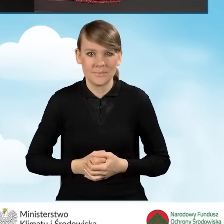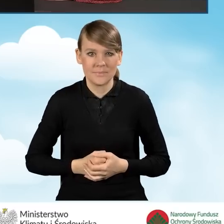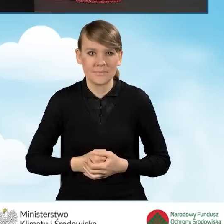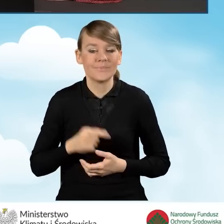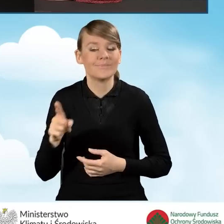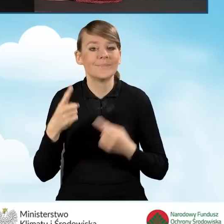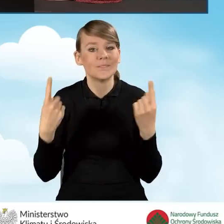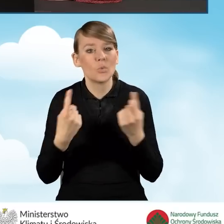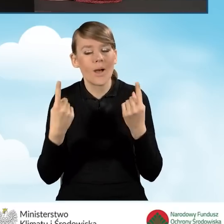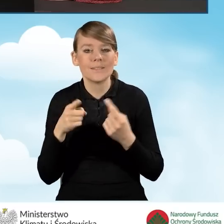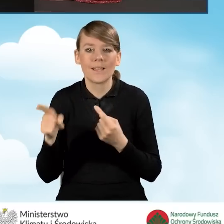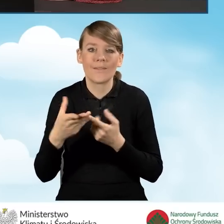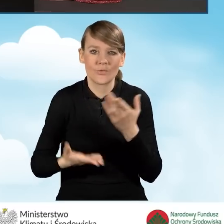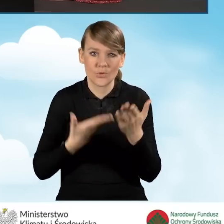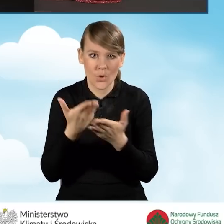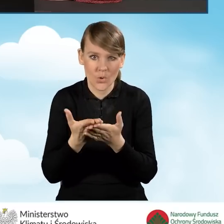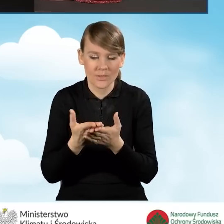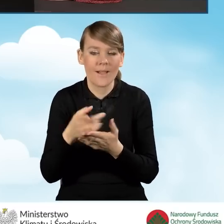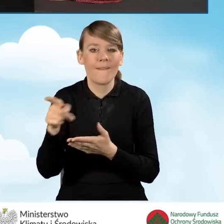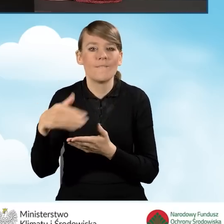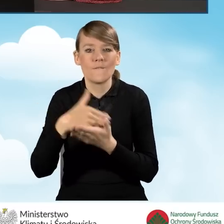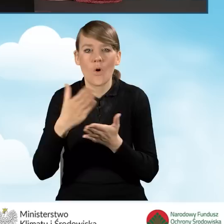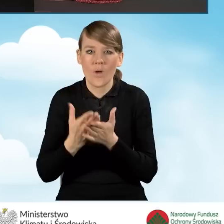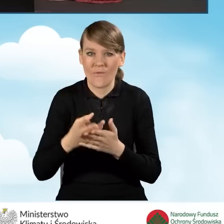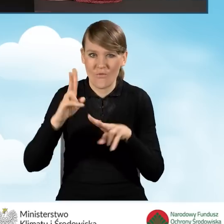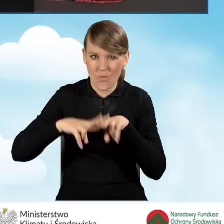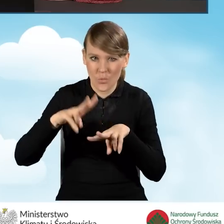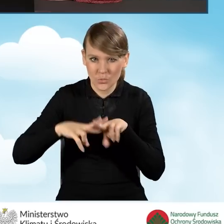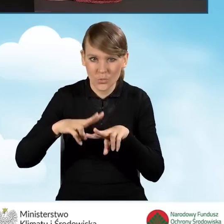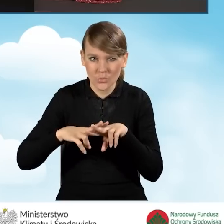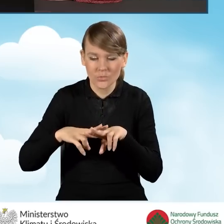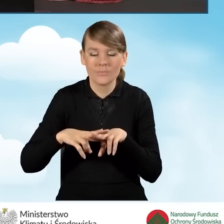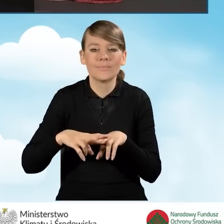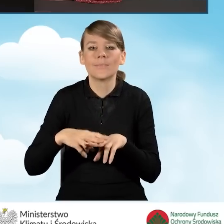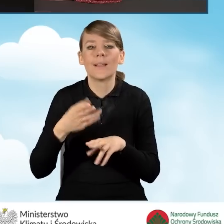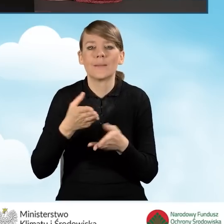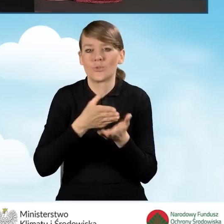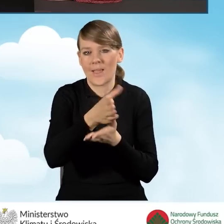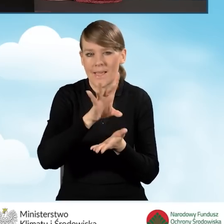kiedy to wniosek jest składany do wojewódzkich funduszy za pośrednictwem gminy.